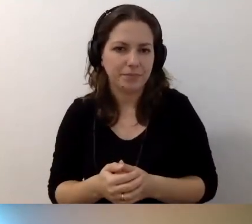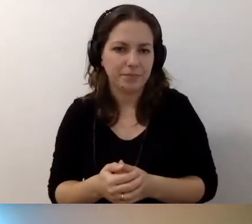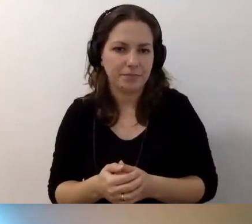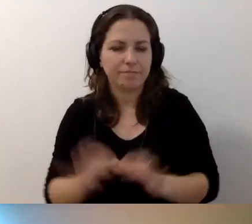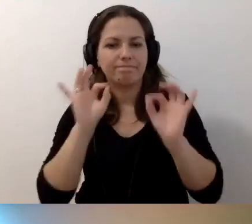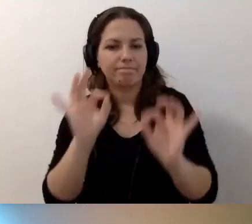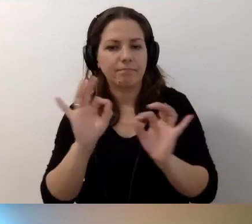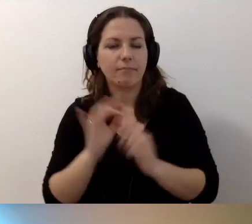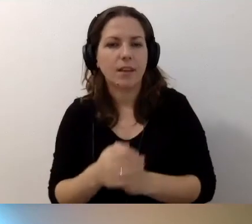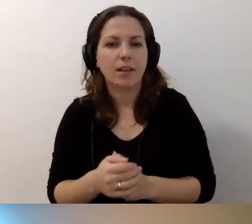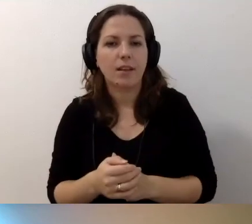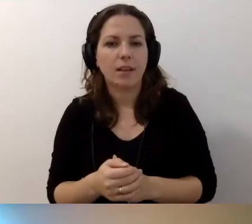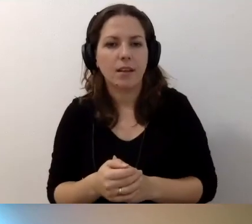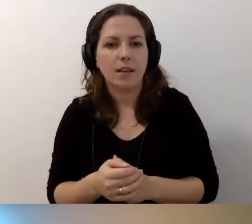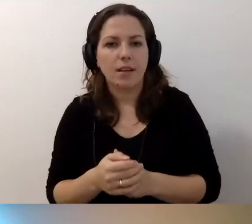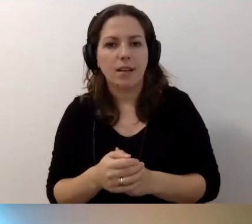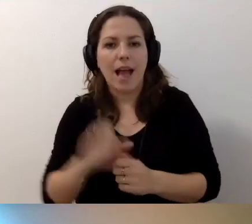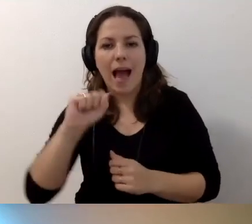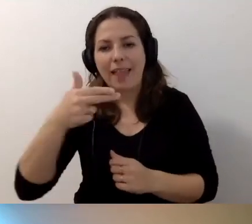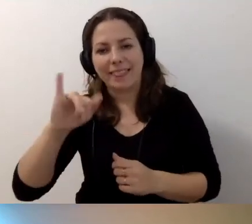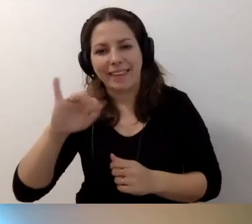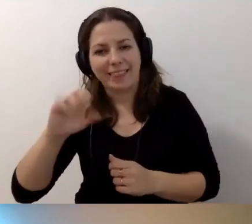MAŁGORZATA: Dobra. Pociągniemy jeszcze Anitę.